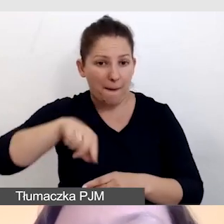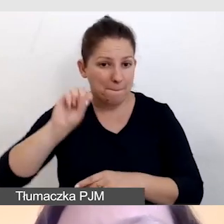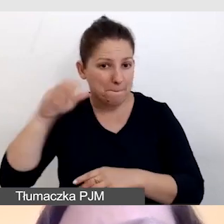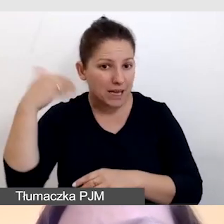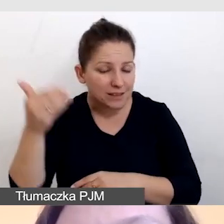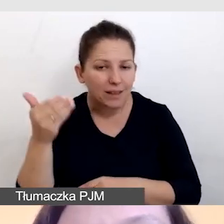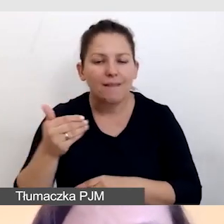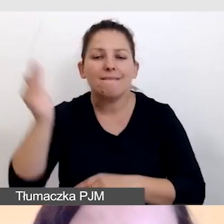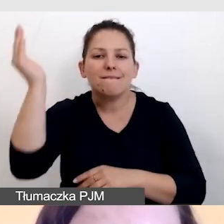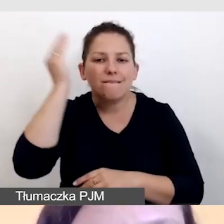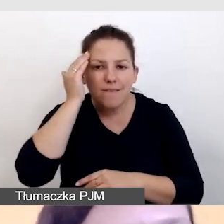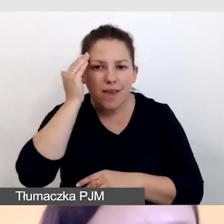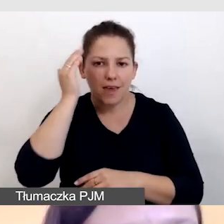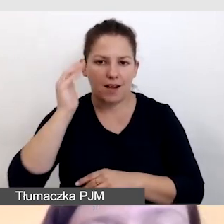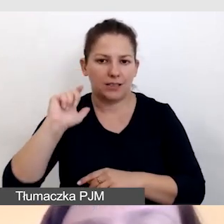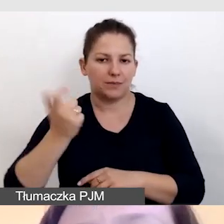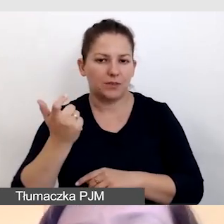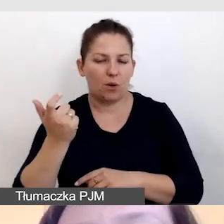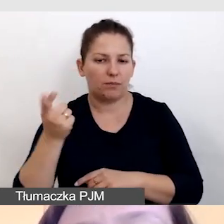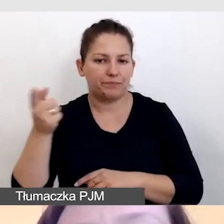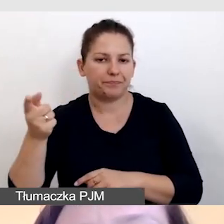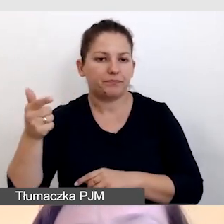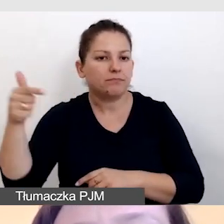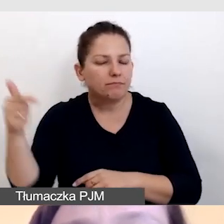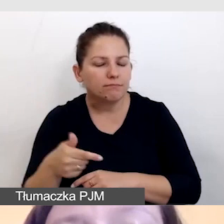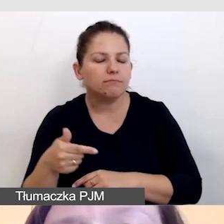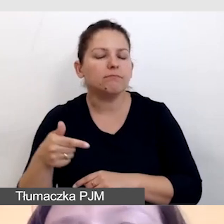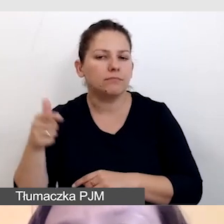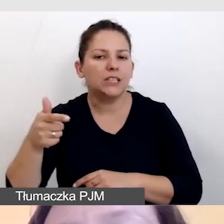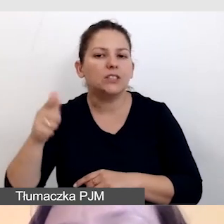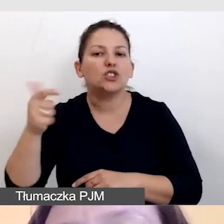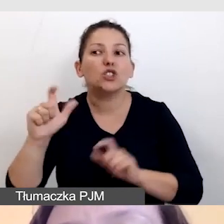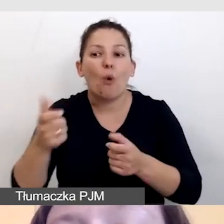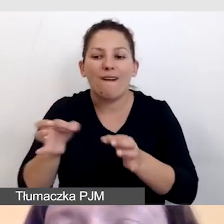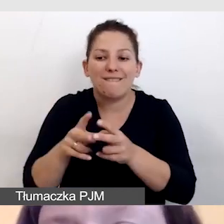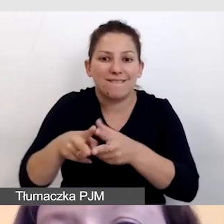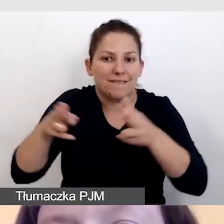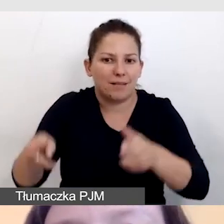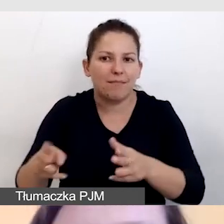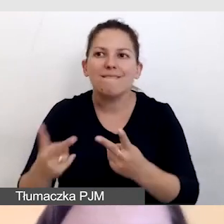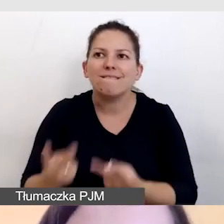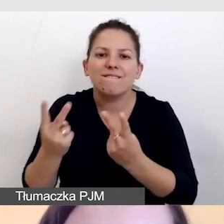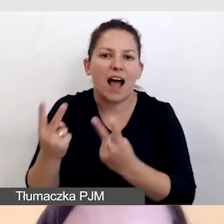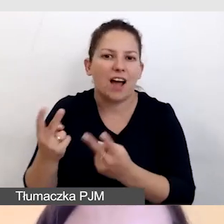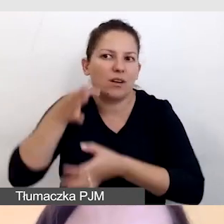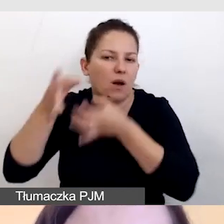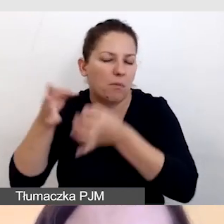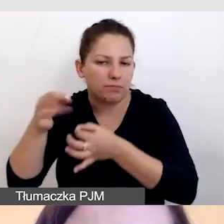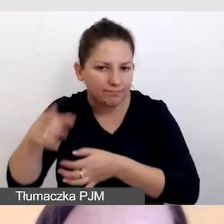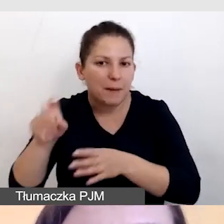wiedziała, co w danym momencie jest kluczowe w prezentacji.